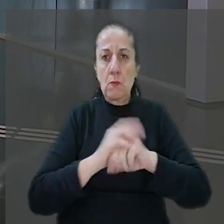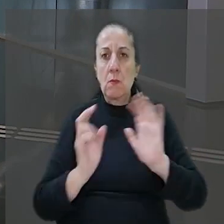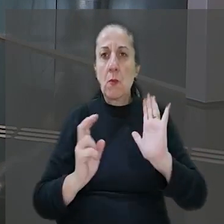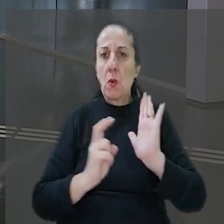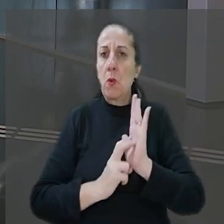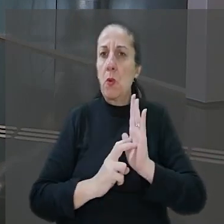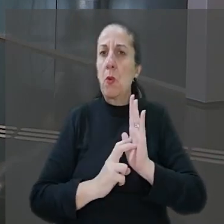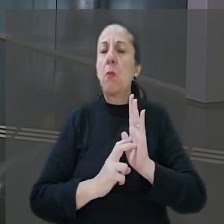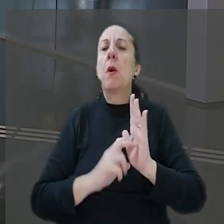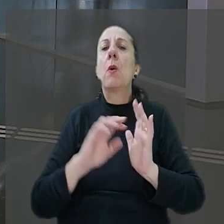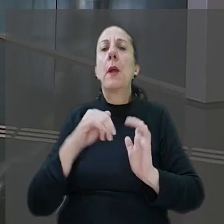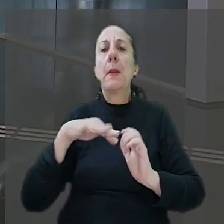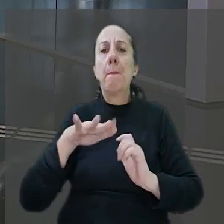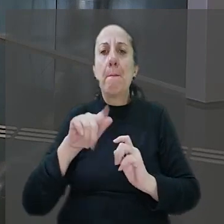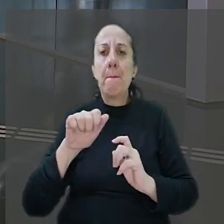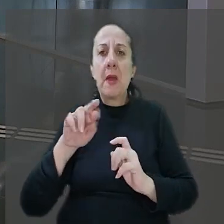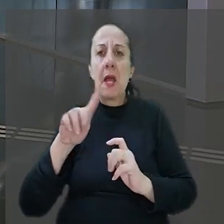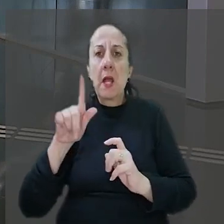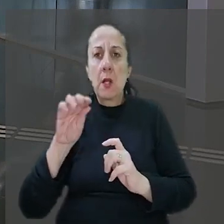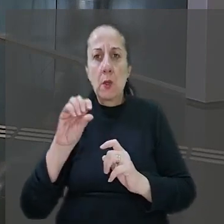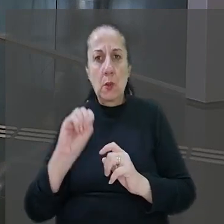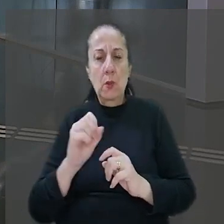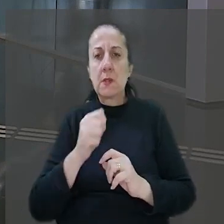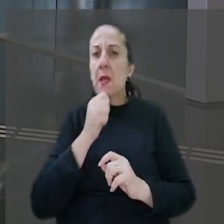O banco entrou com embargos declaratórios ainda não julgados.